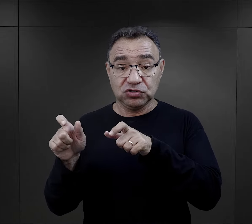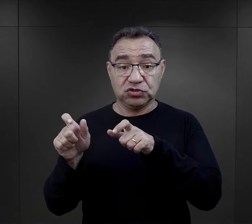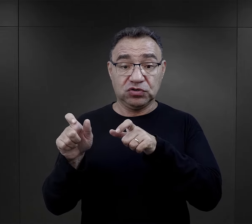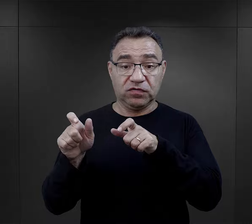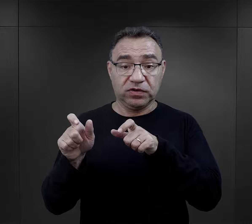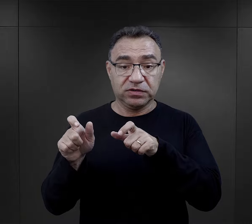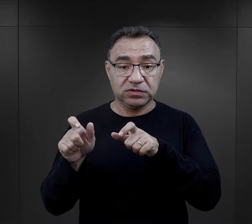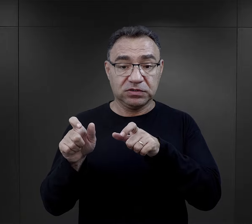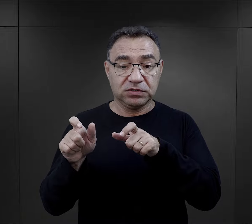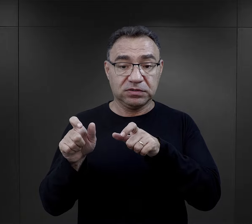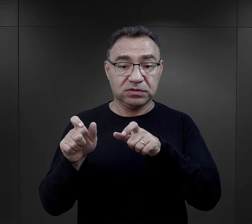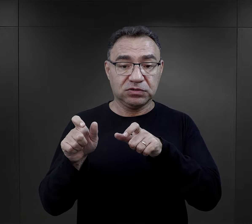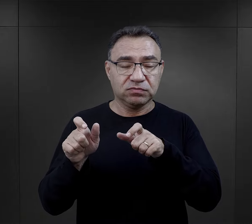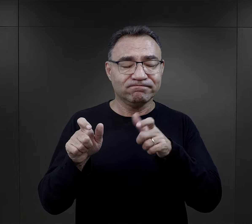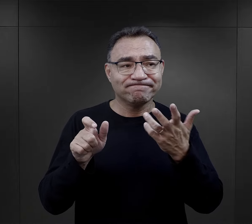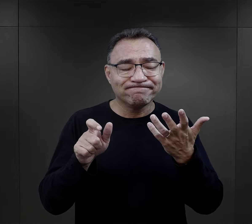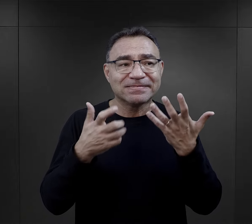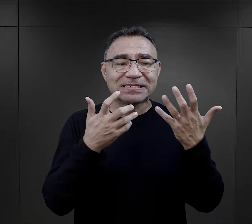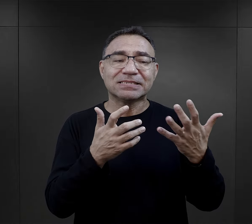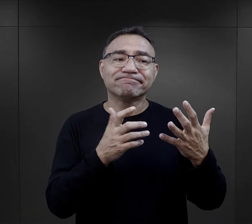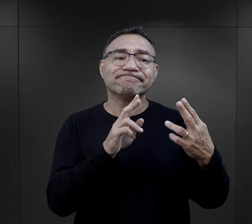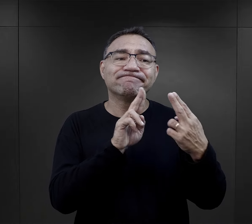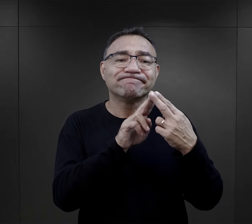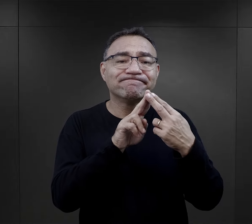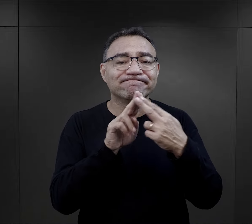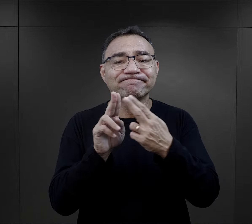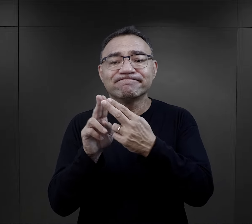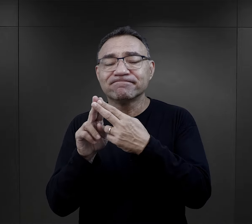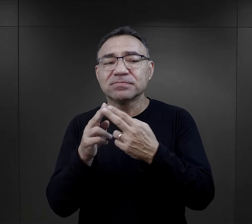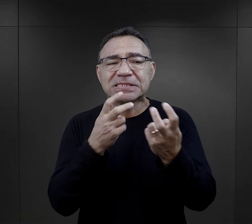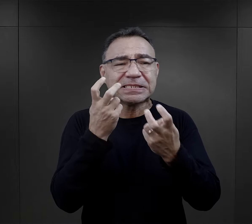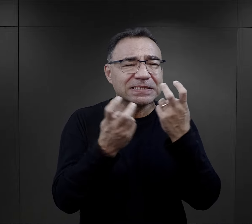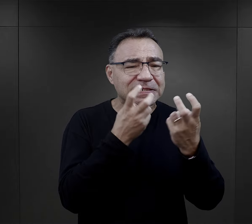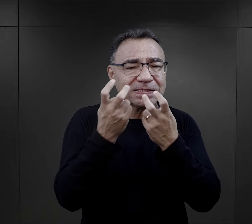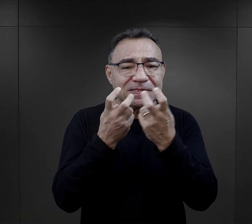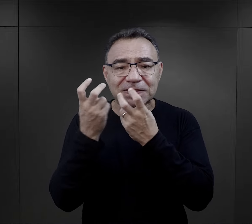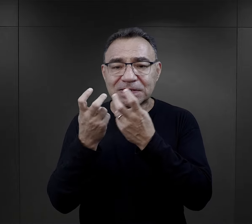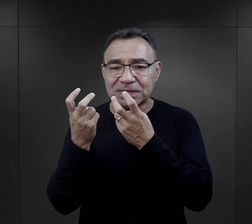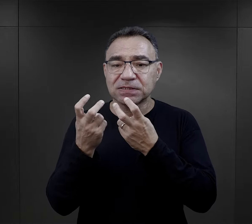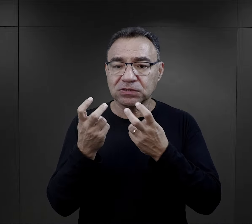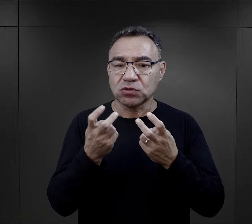Tutaj więźniowie również takiego zrozumienia, takiego porozumienia szukali